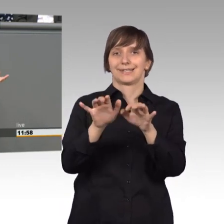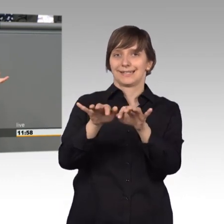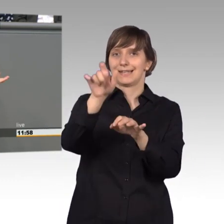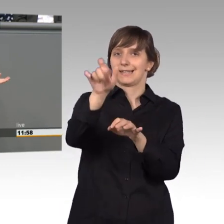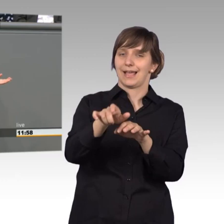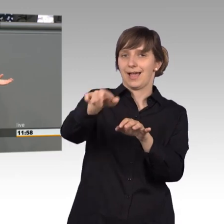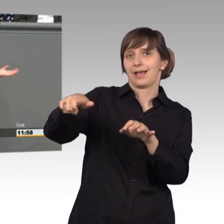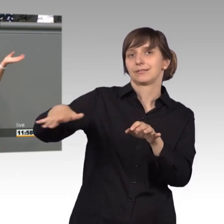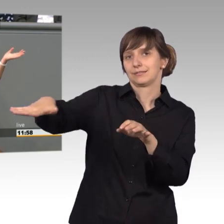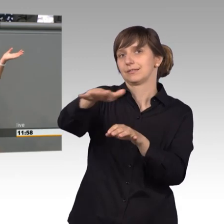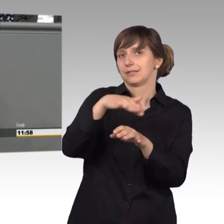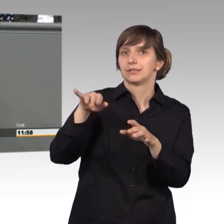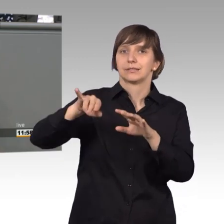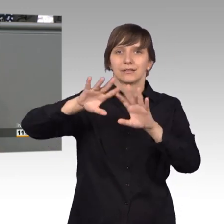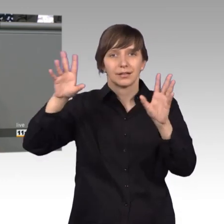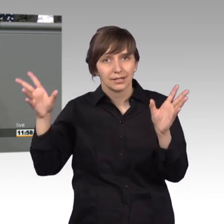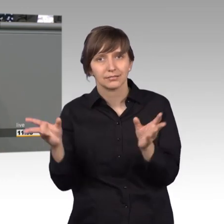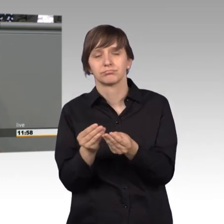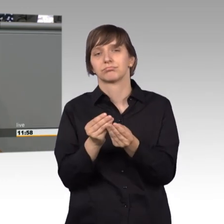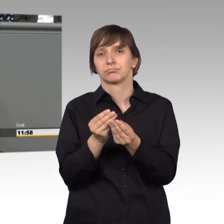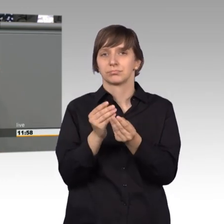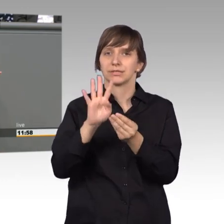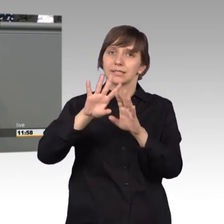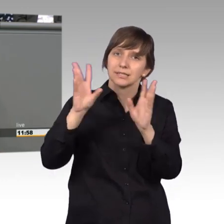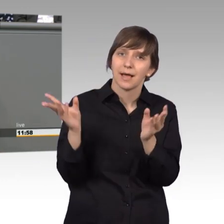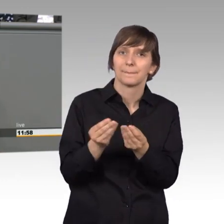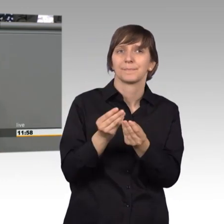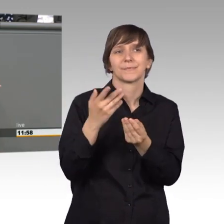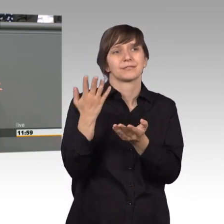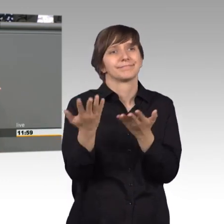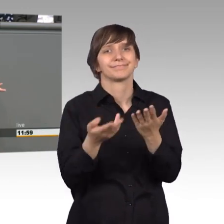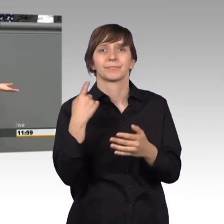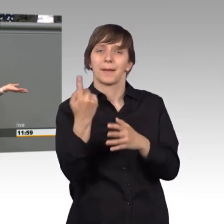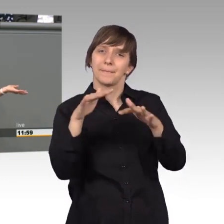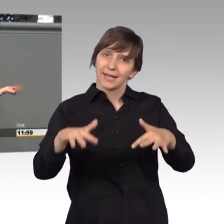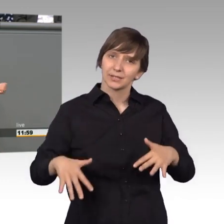das durch das Aufblähen unseres Plenums hier leider auch noch